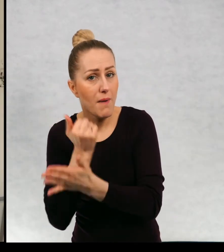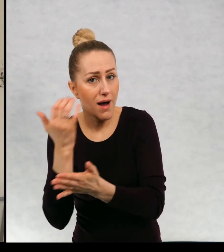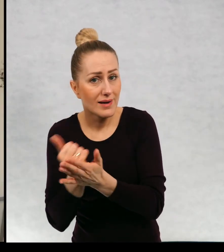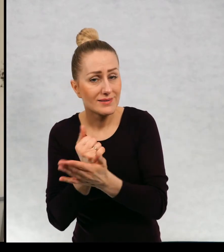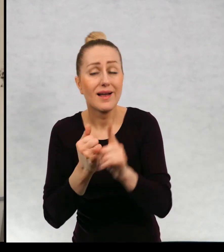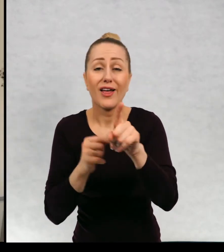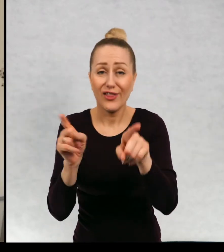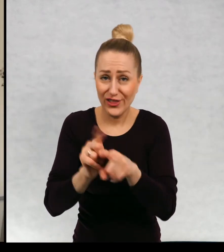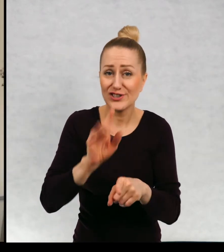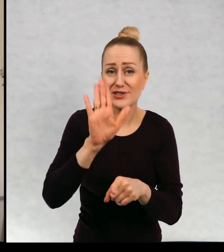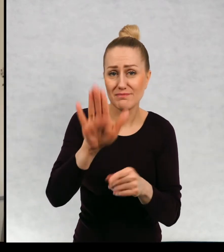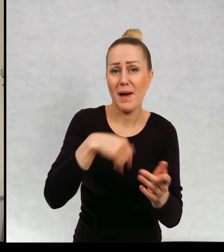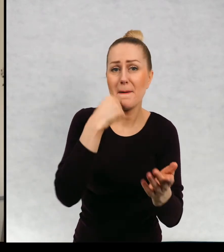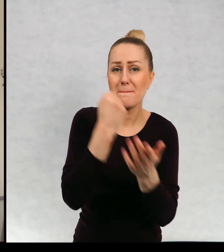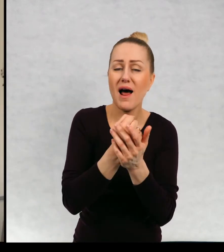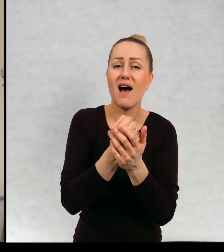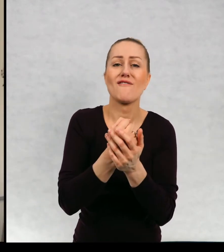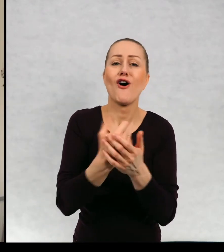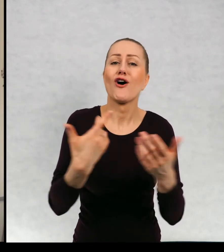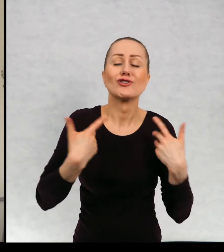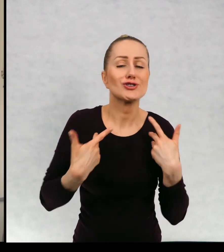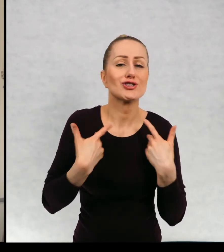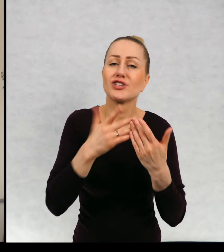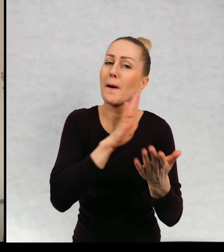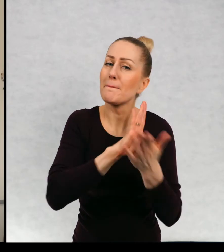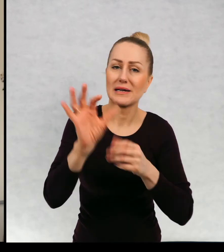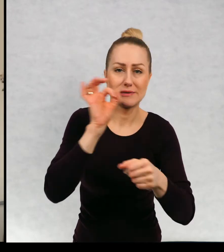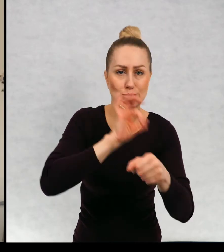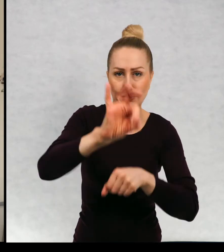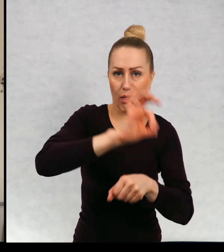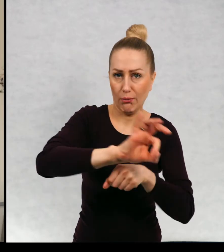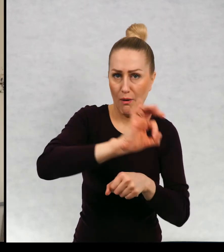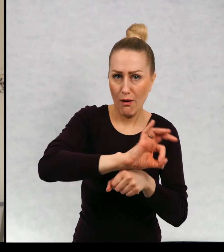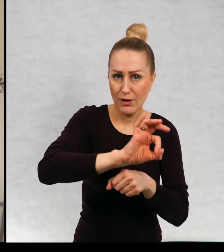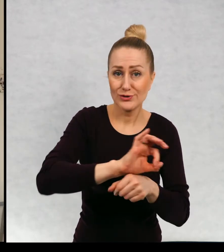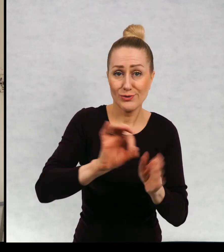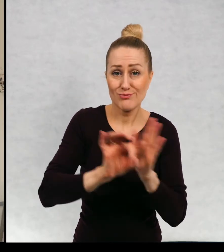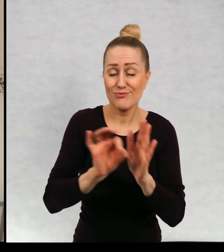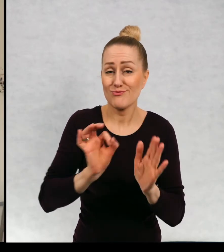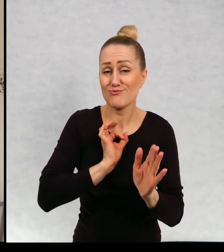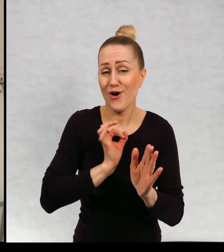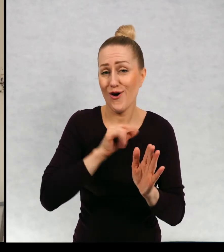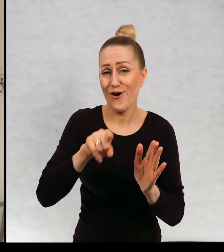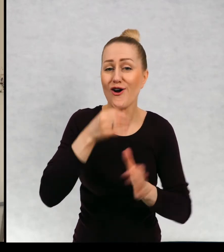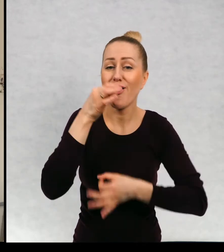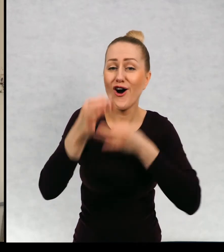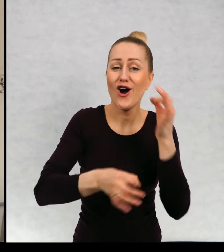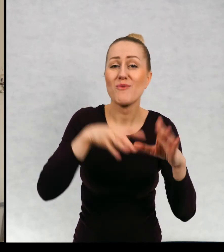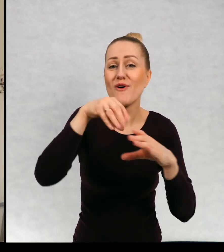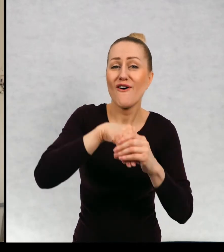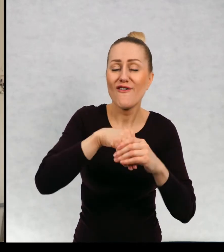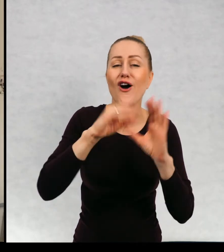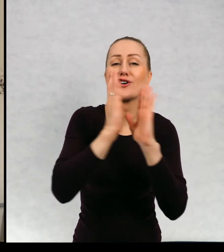i prawo do życia bez przemocy i to jest akurat opowiadanie mojego autorstwa w tej antologii.